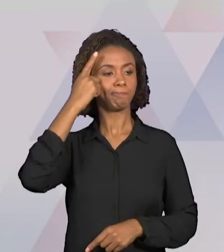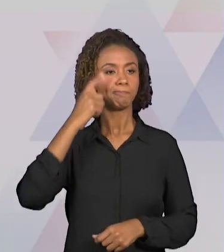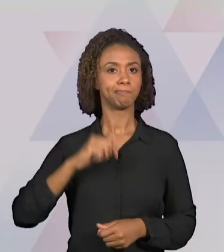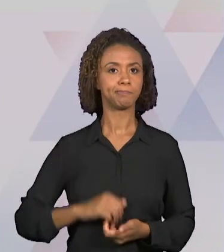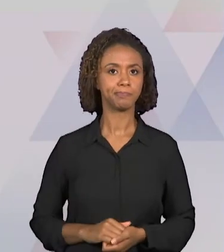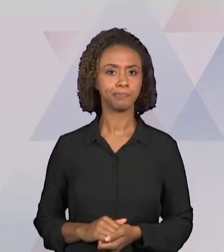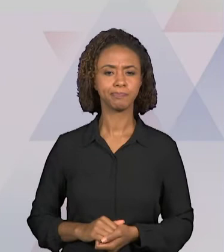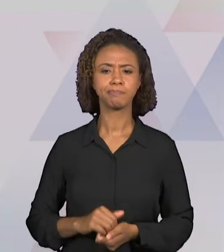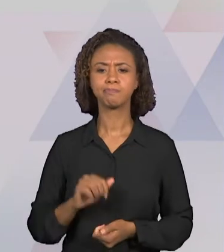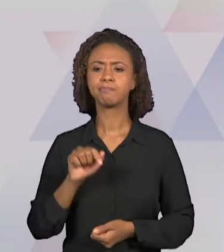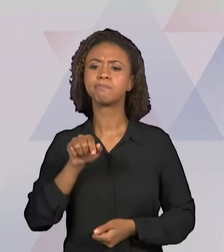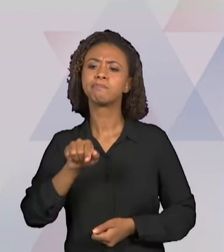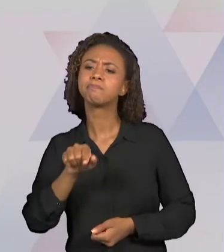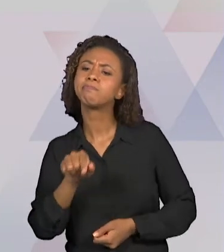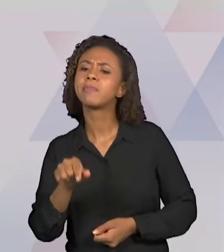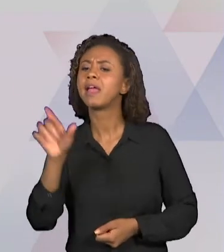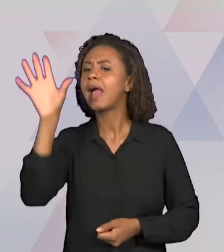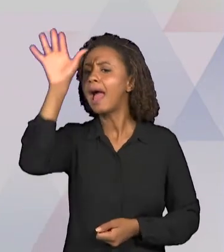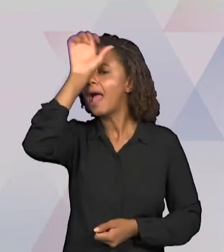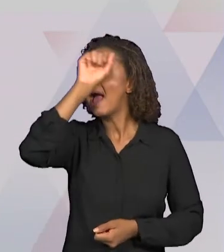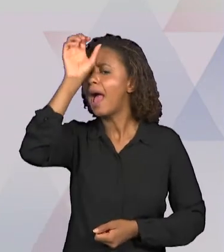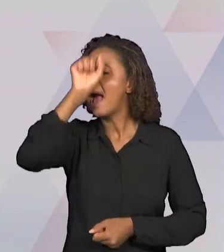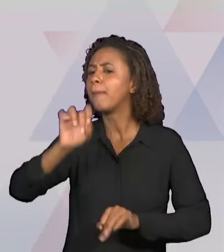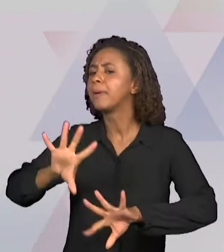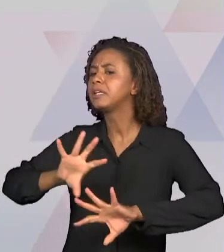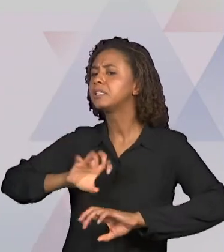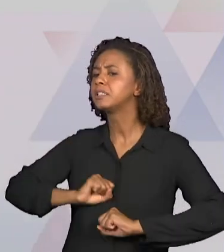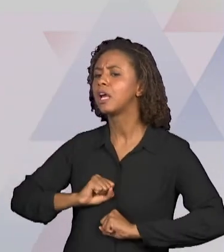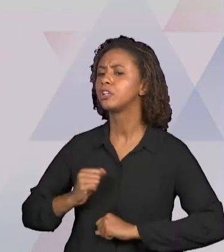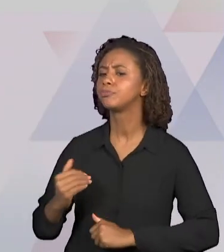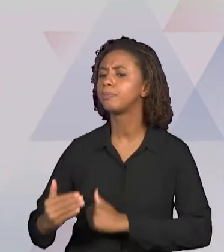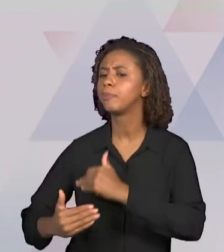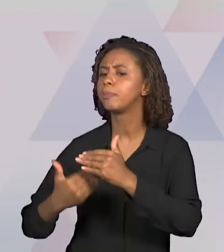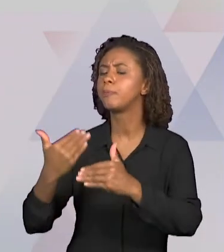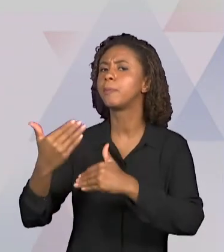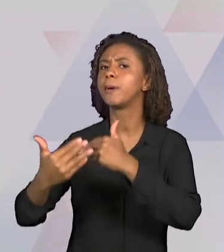OCORRE E TAMBÉM COMO AVALIAR, NÃO APENAS SE O